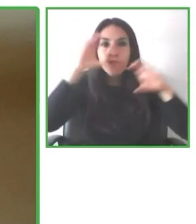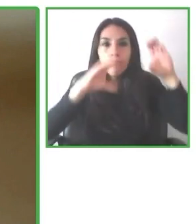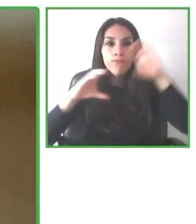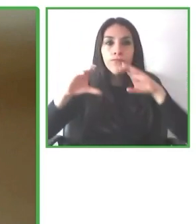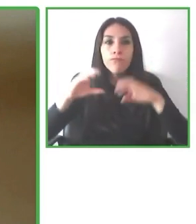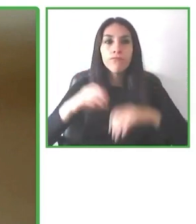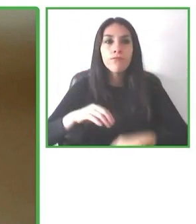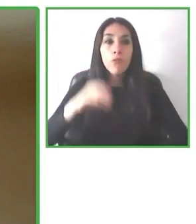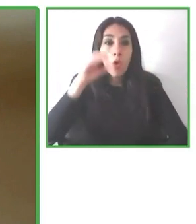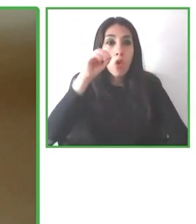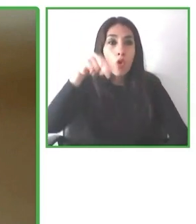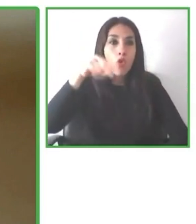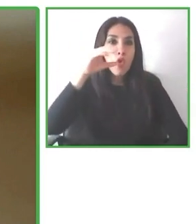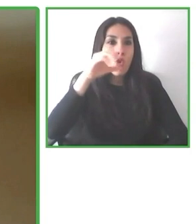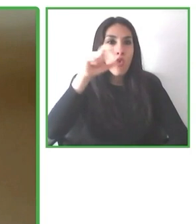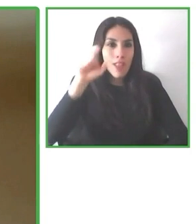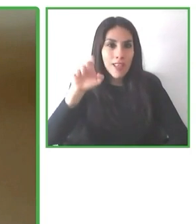Álvaro tuvo un accidente a los 18 años.